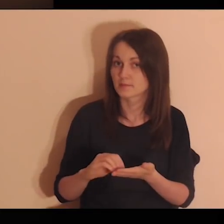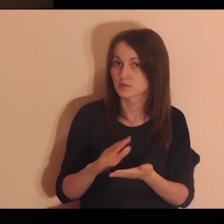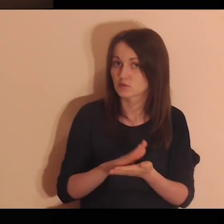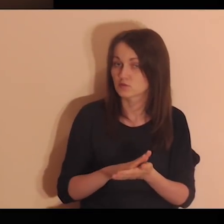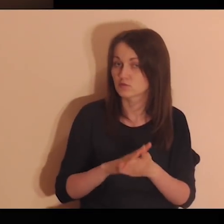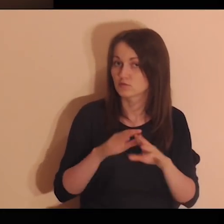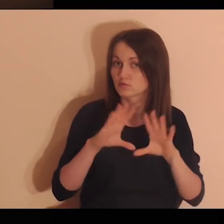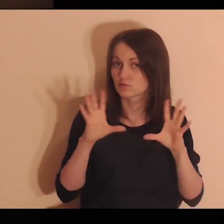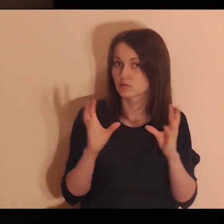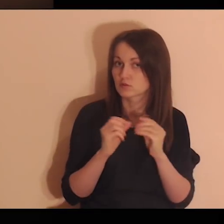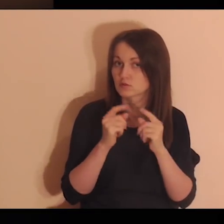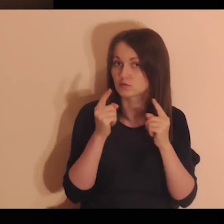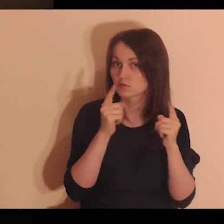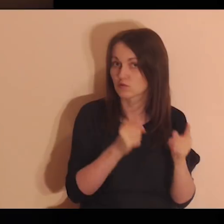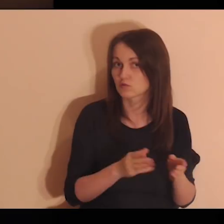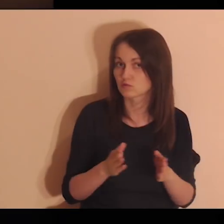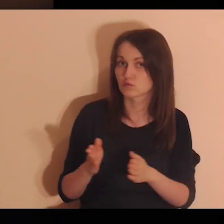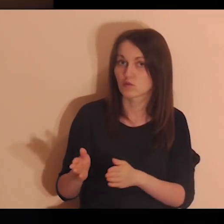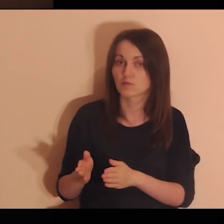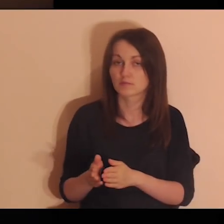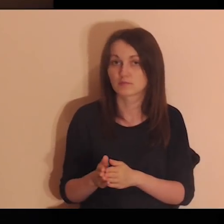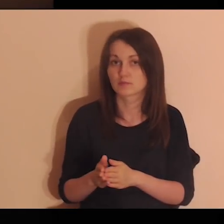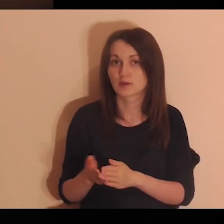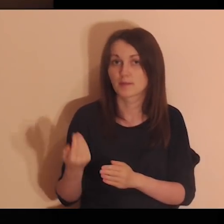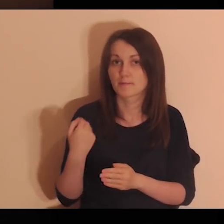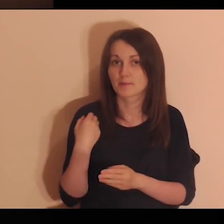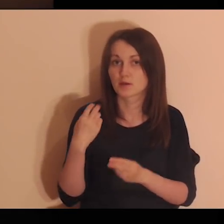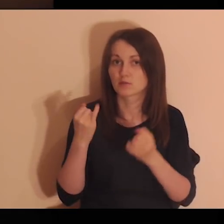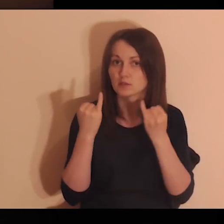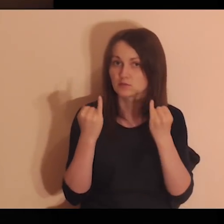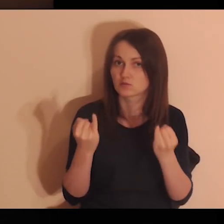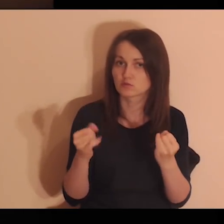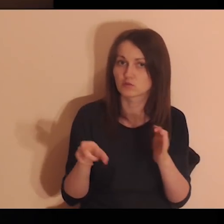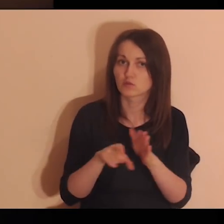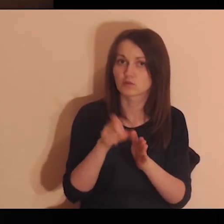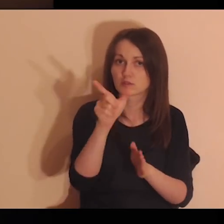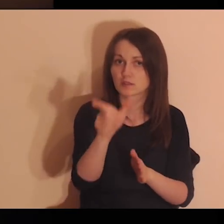Zapisuj na kartce te wszystkie osoby, które były dla ciebie istotne.